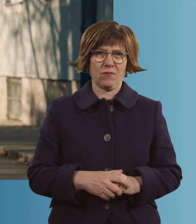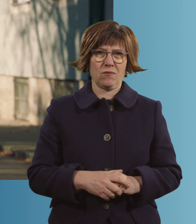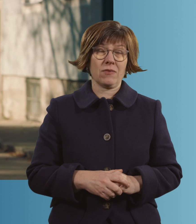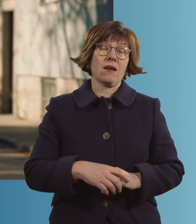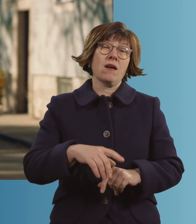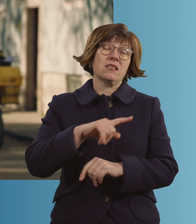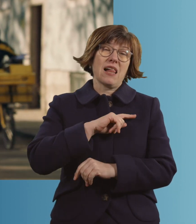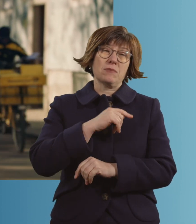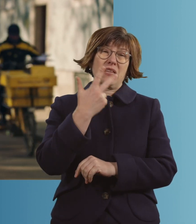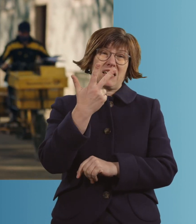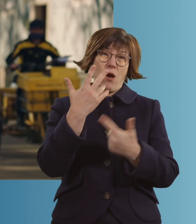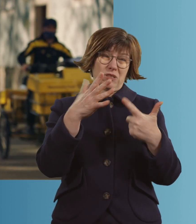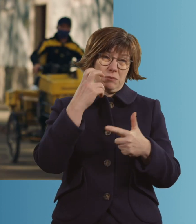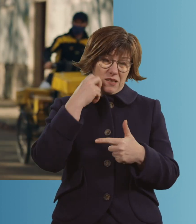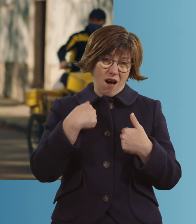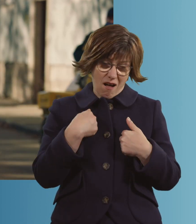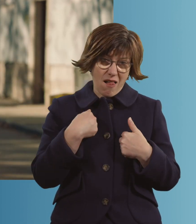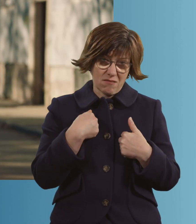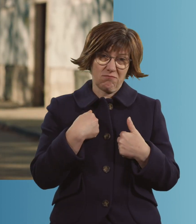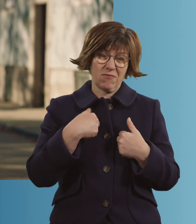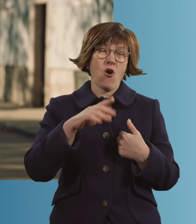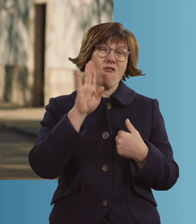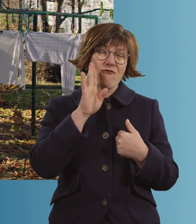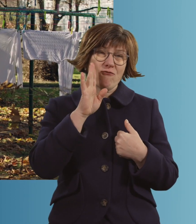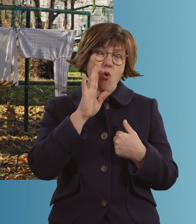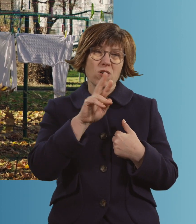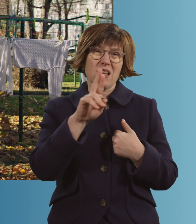Ich bin 73 Jahre alt, ich wohne in Ramersdorf.